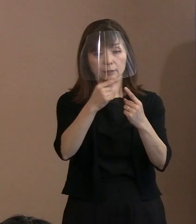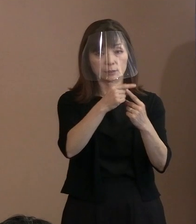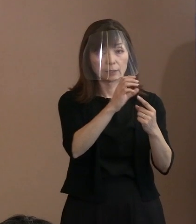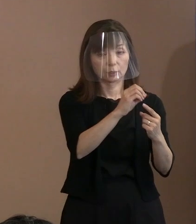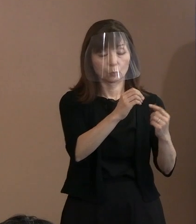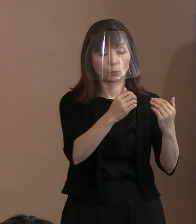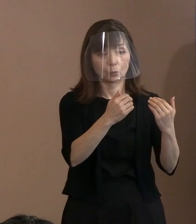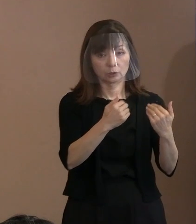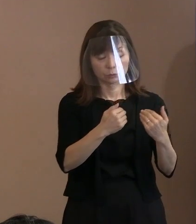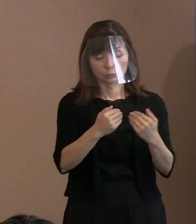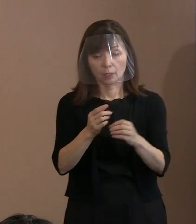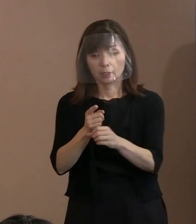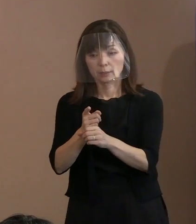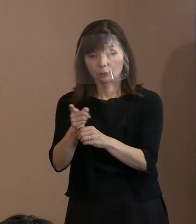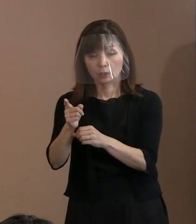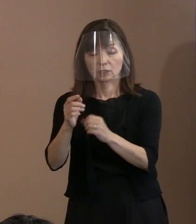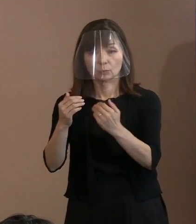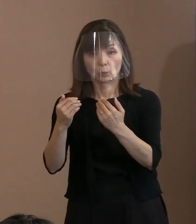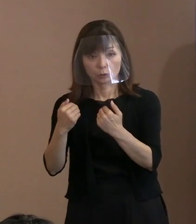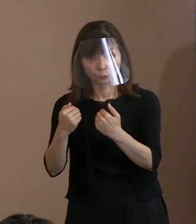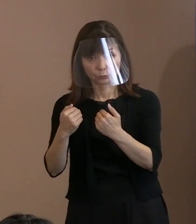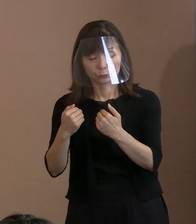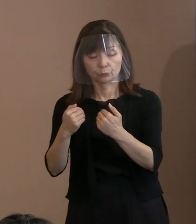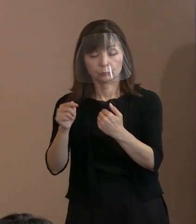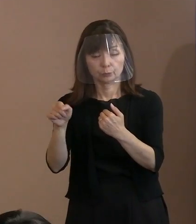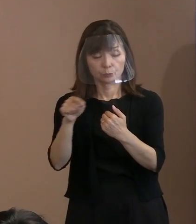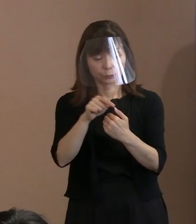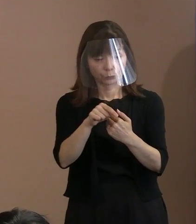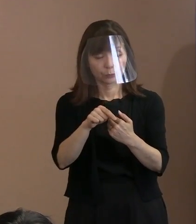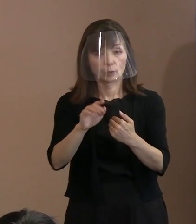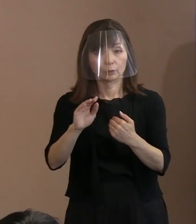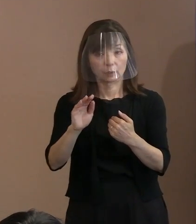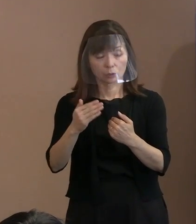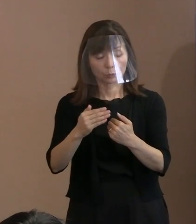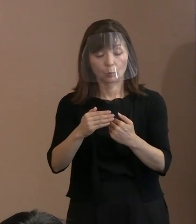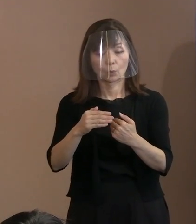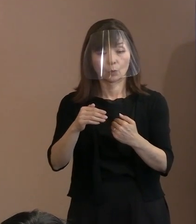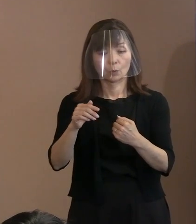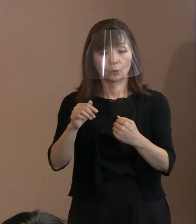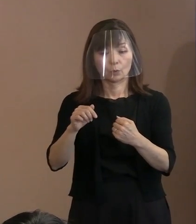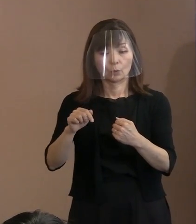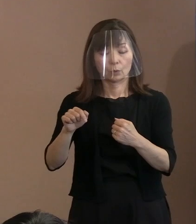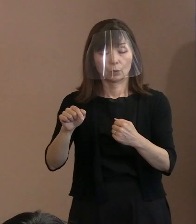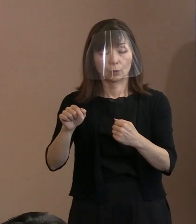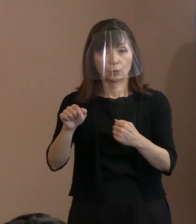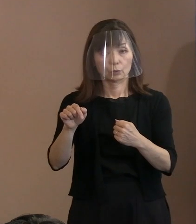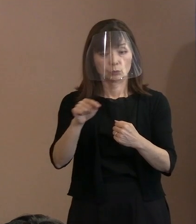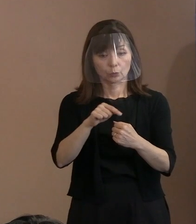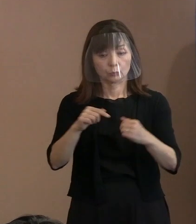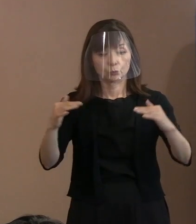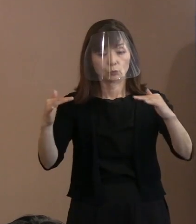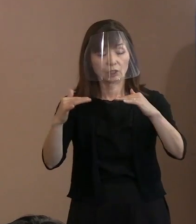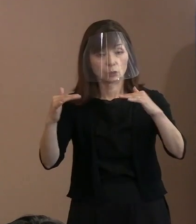だけどこういう議論をするということの 意味は認めると｡